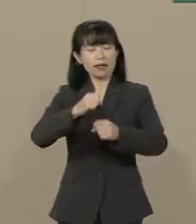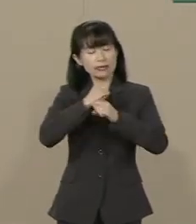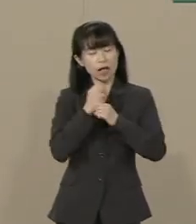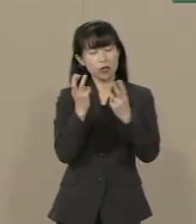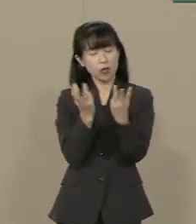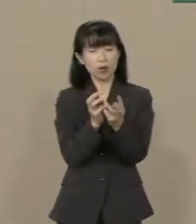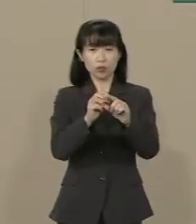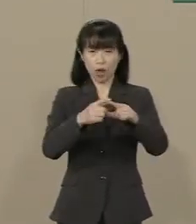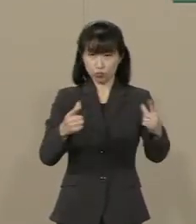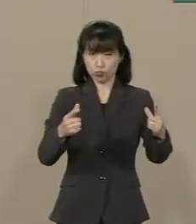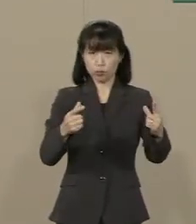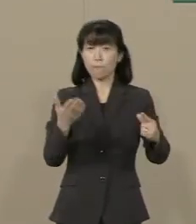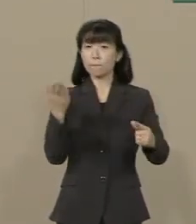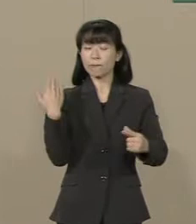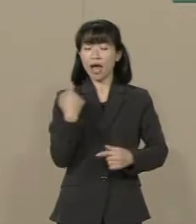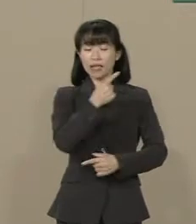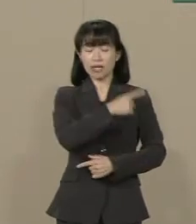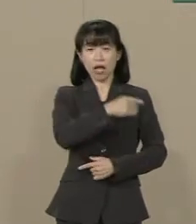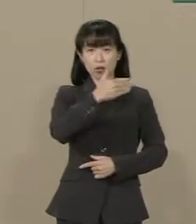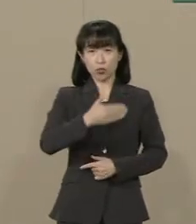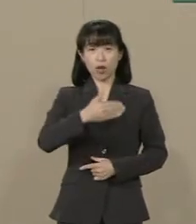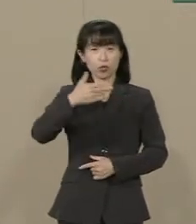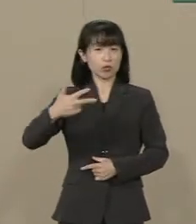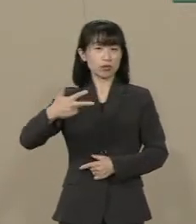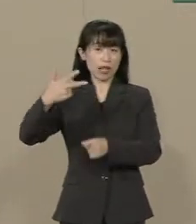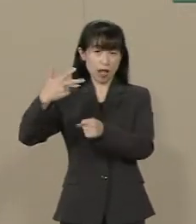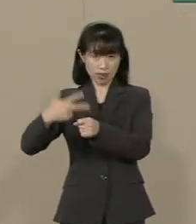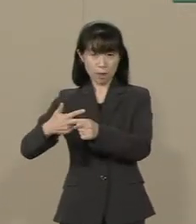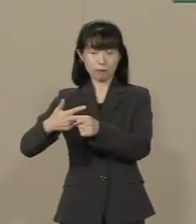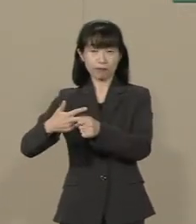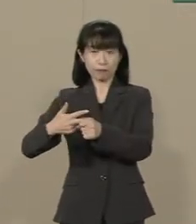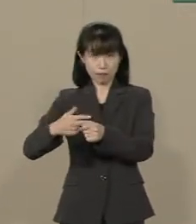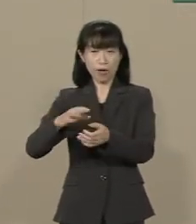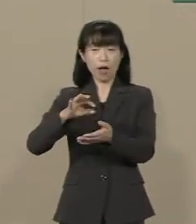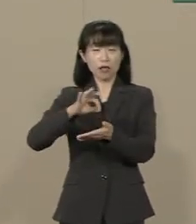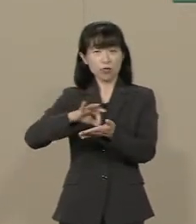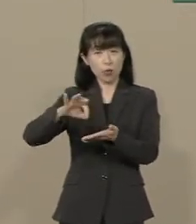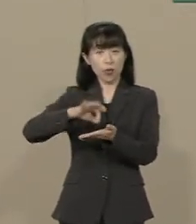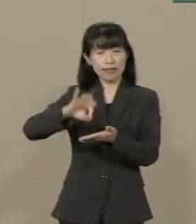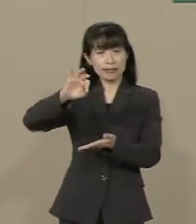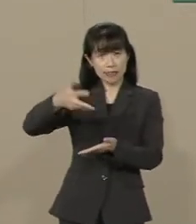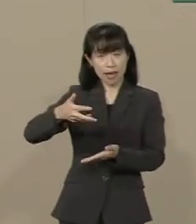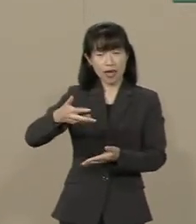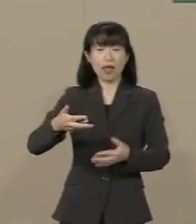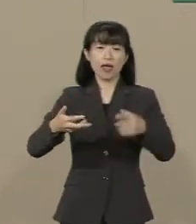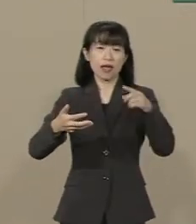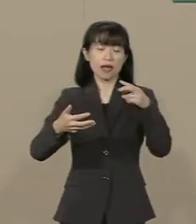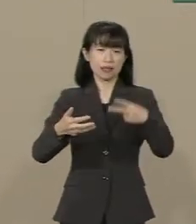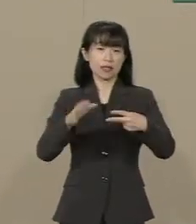97年 消費税が たった２％上がっただけで 企業倒産が増えたこともあり